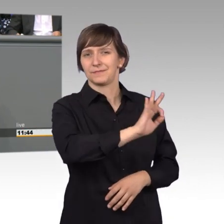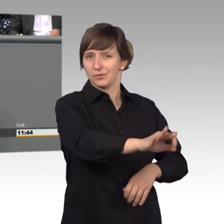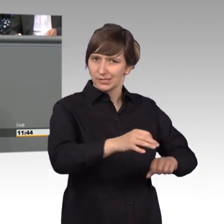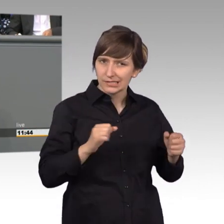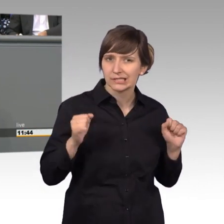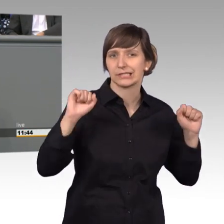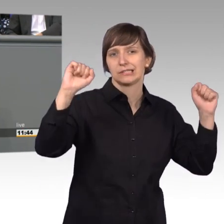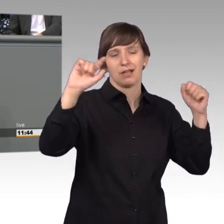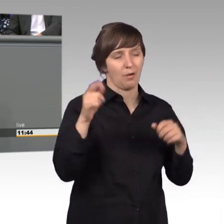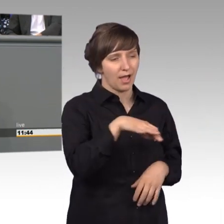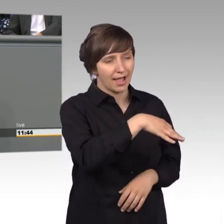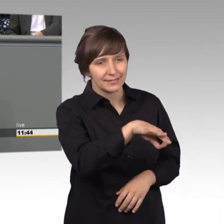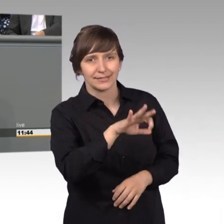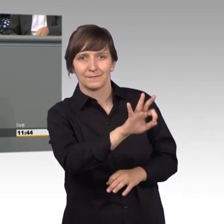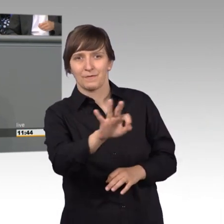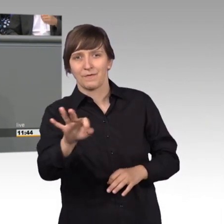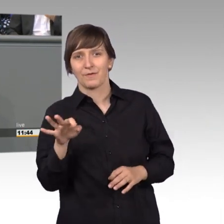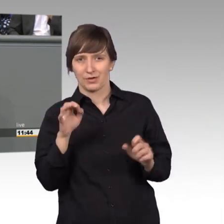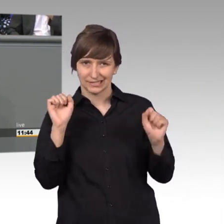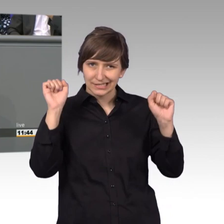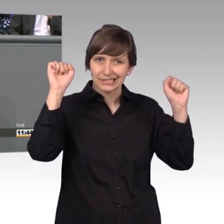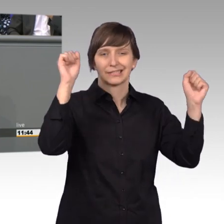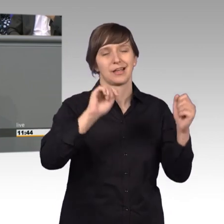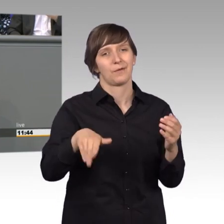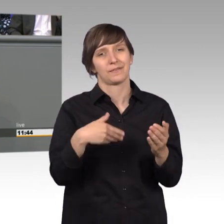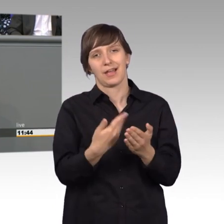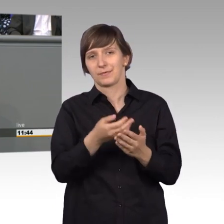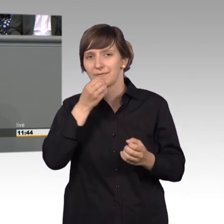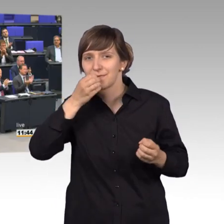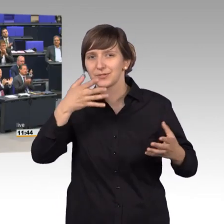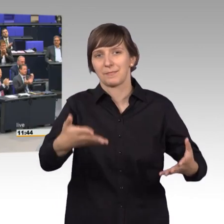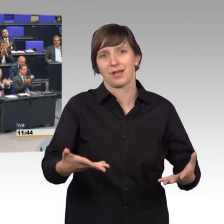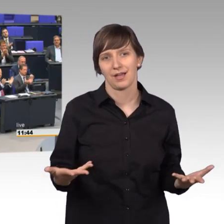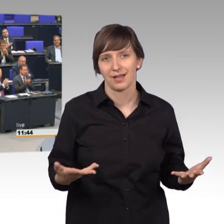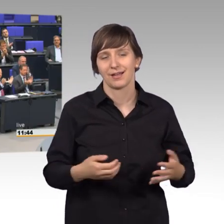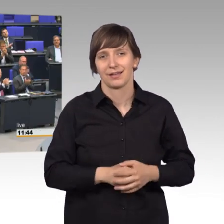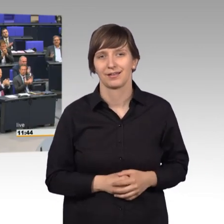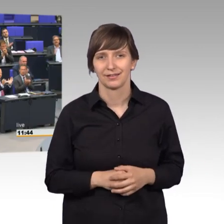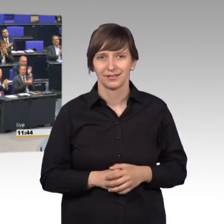wunderbare Aufgabe und wissen Sie, [Beifall]